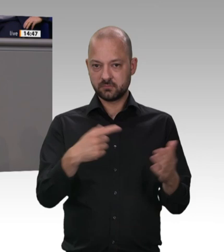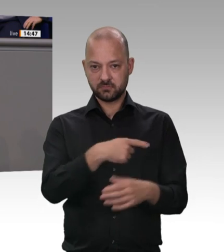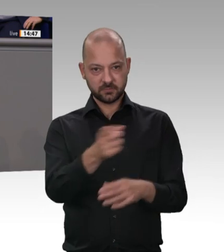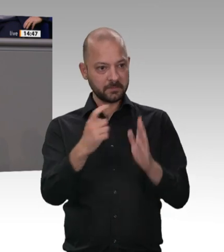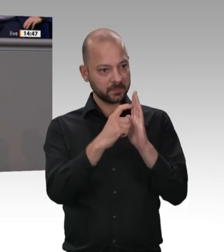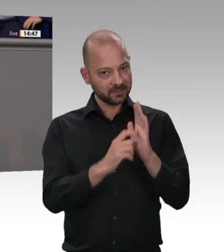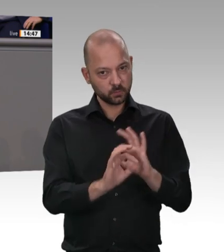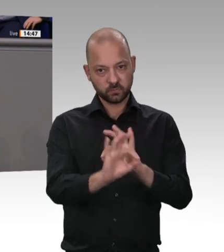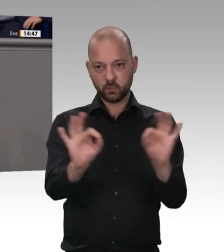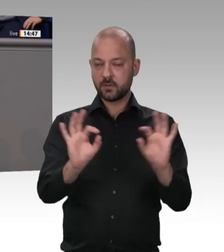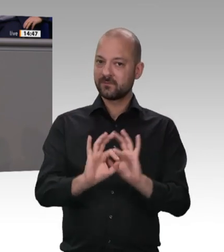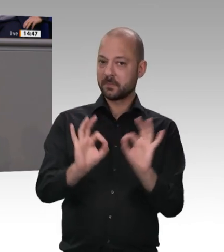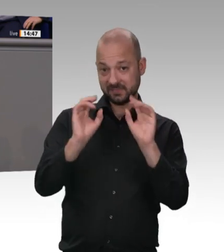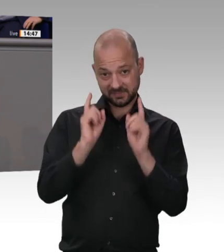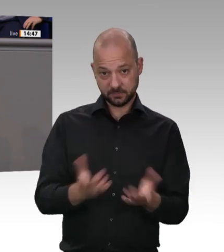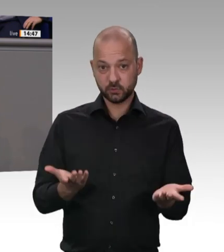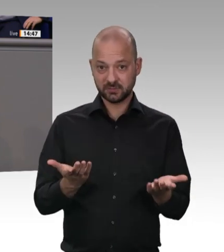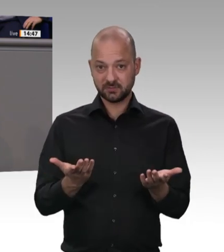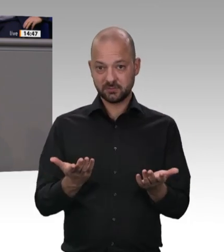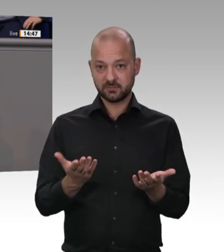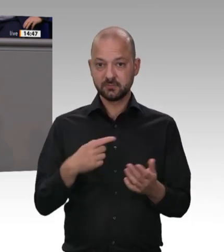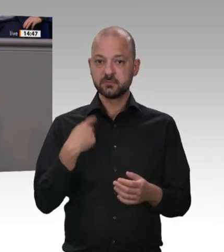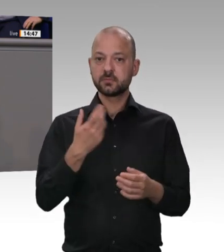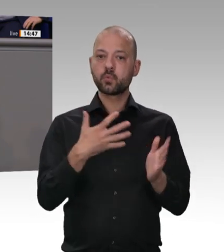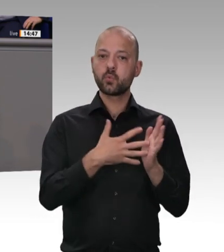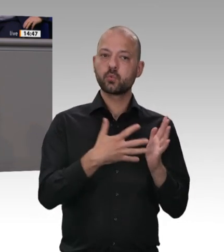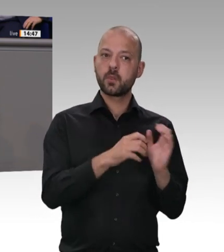uns da auf den Referentenentwurf aus dem BMAS –: Erstens. Sorgen Sie dafür, dass